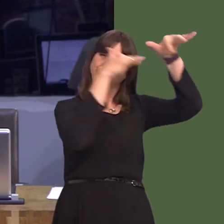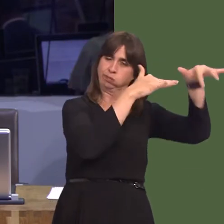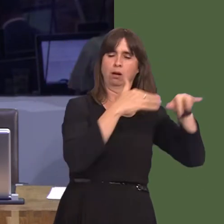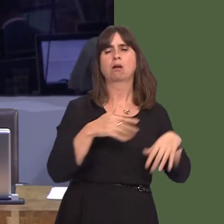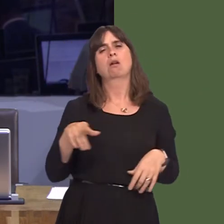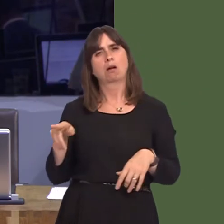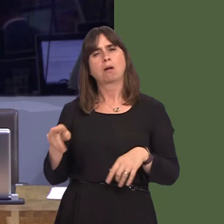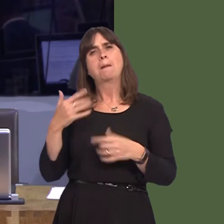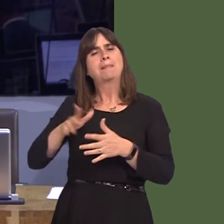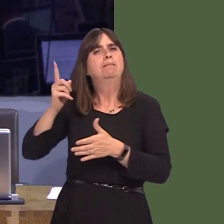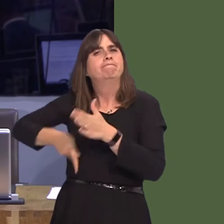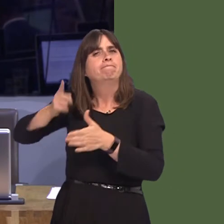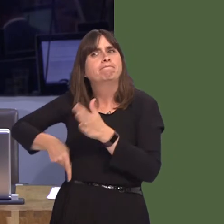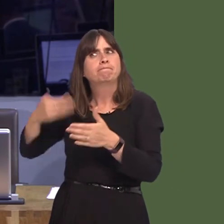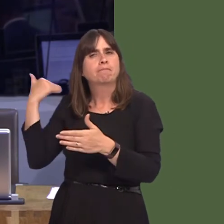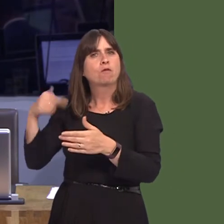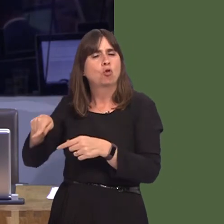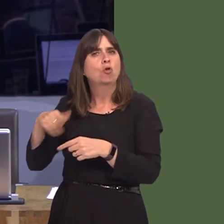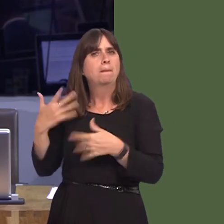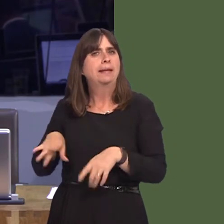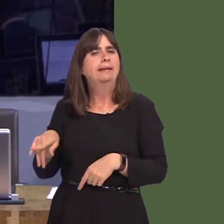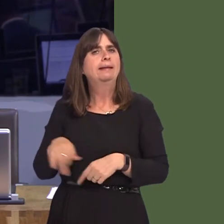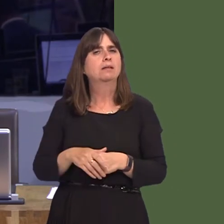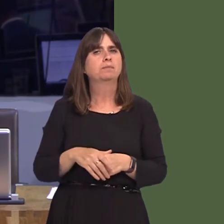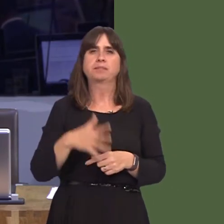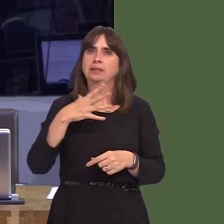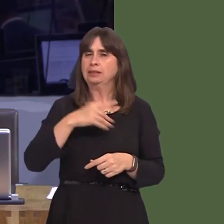our energy infrastructure, that we take the right tools, including environmental impact